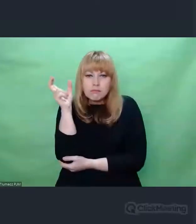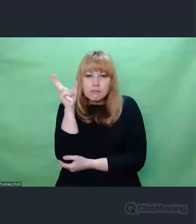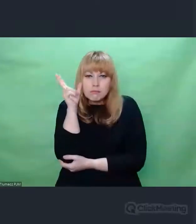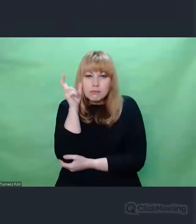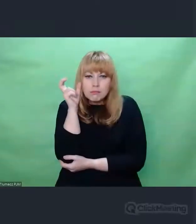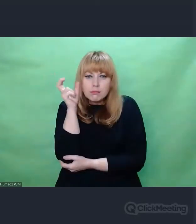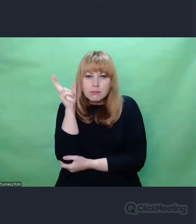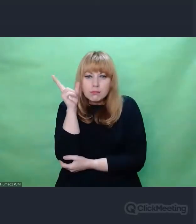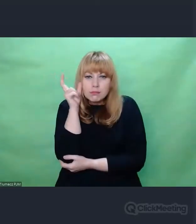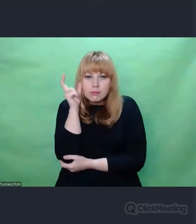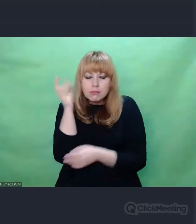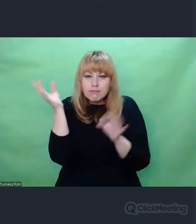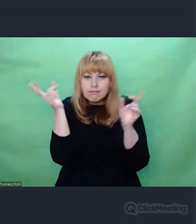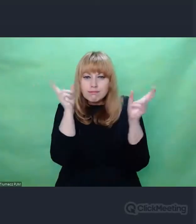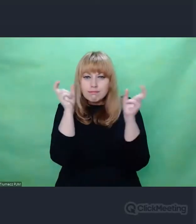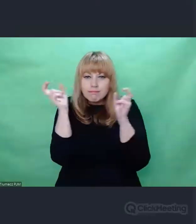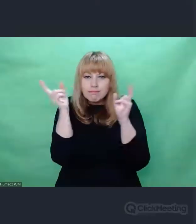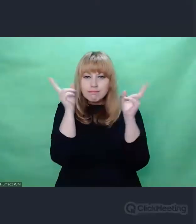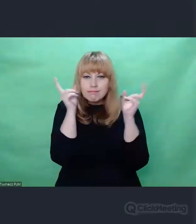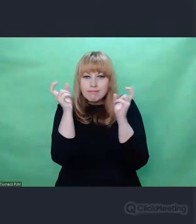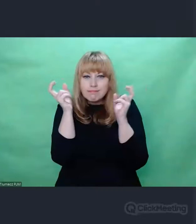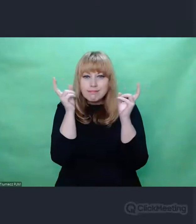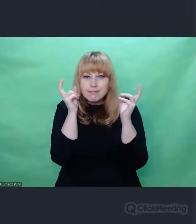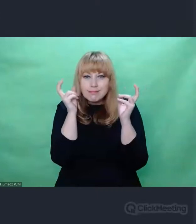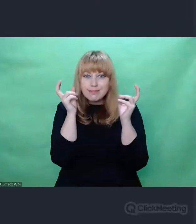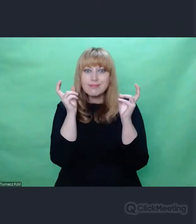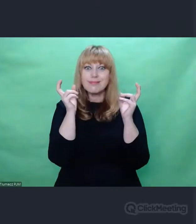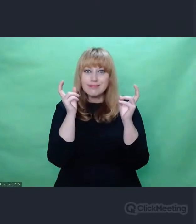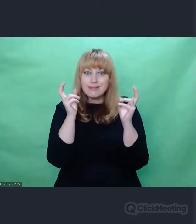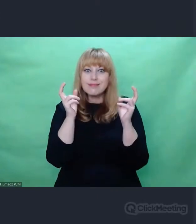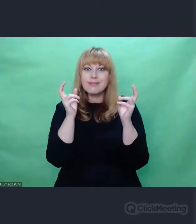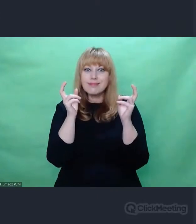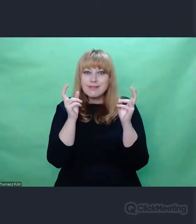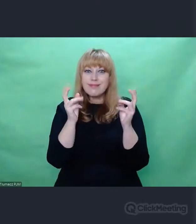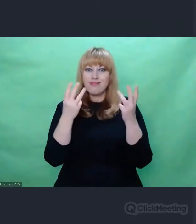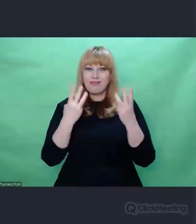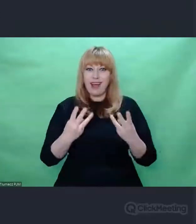i coś z niego wyciągnąć, co stanie się ważne dla niego,